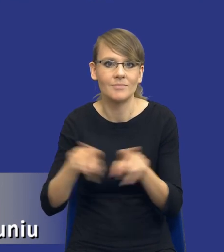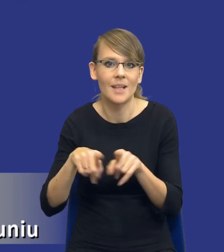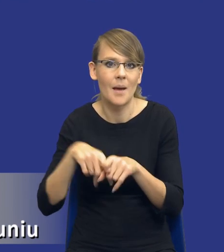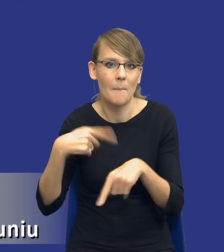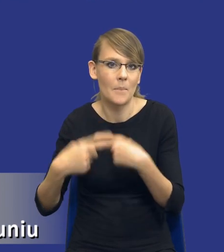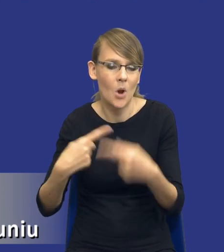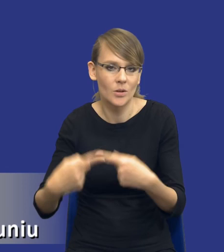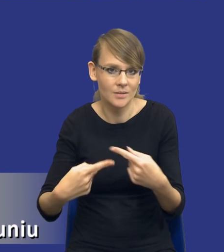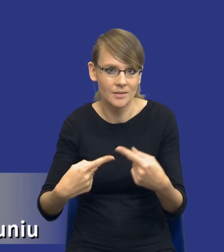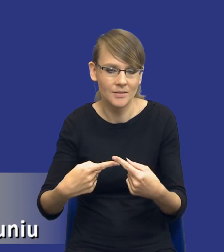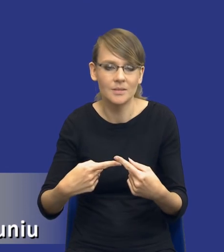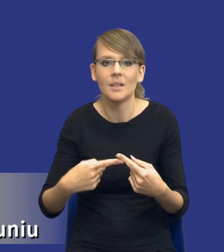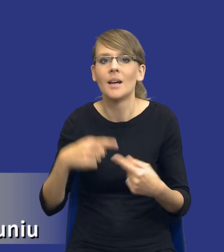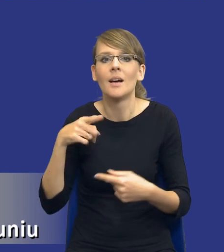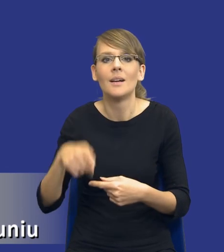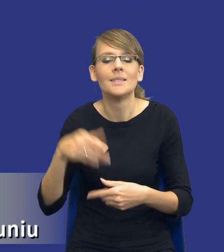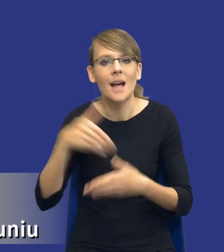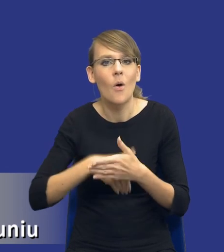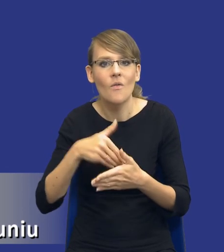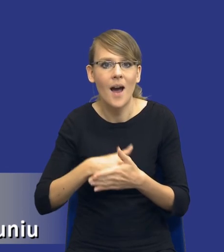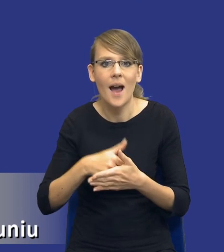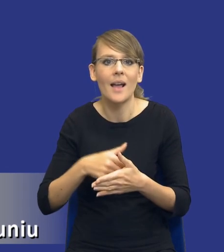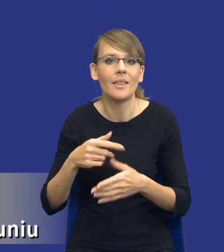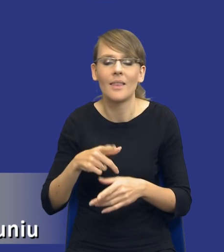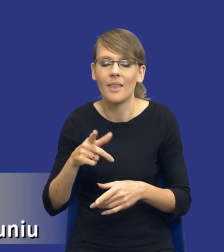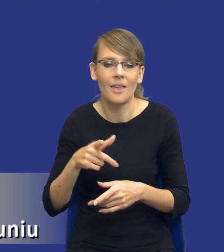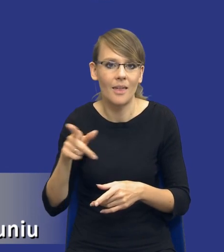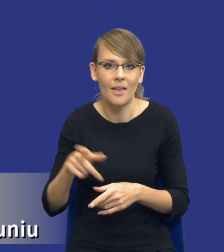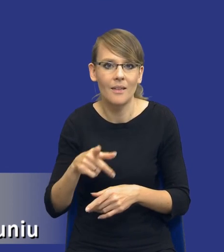Nie powtarzamy tego tych samych zachowań, dokonując zakupów publicznych.